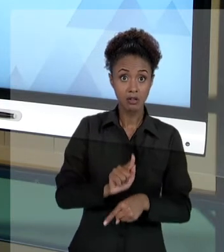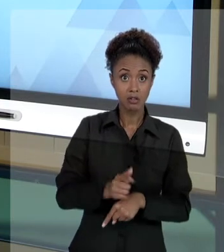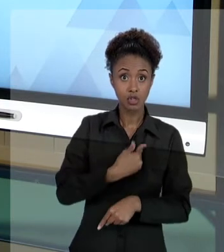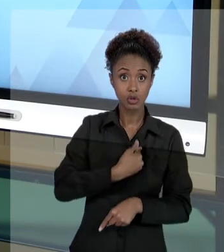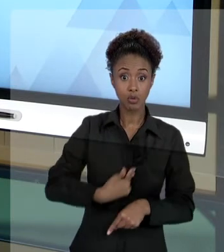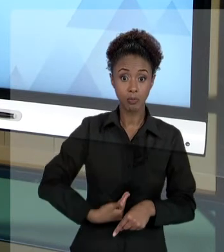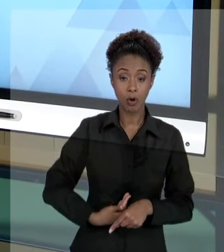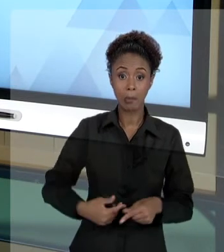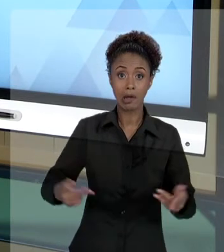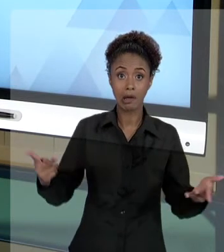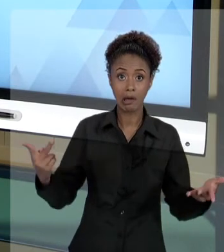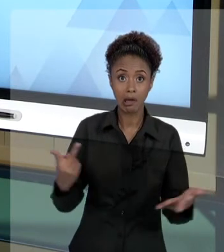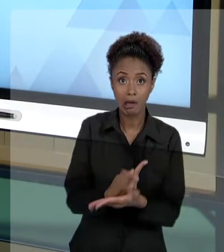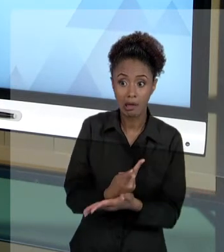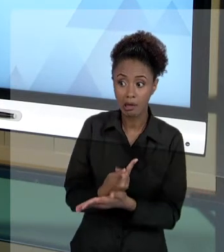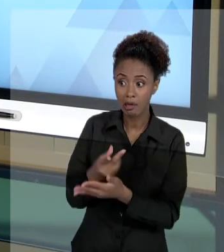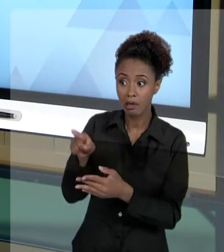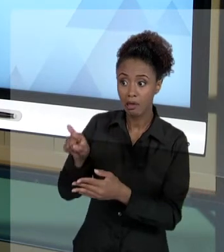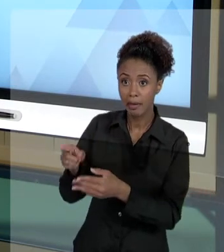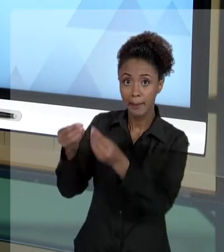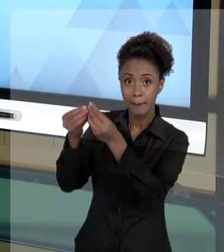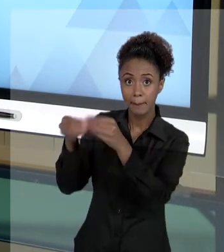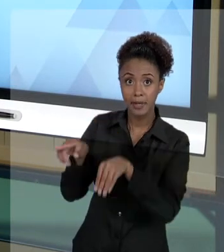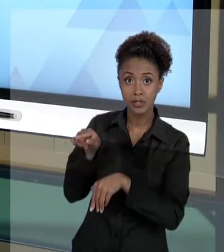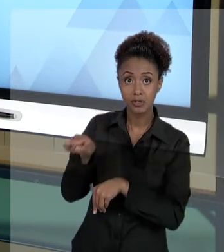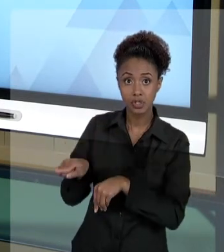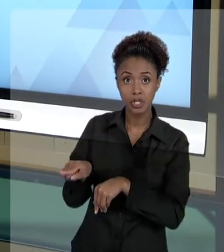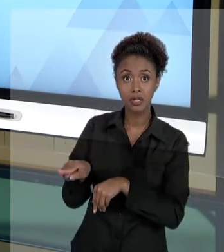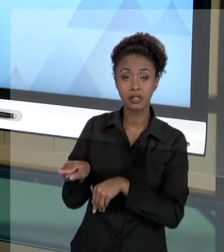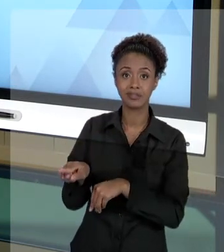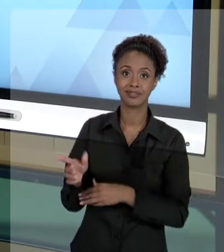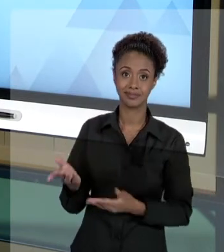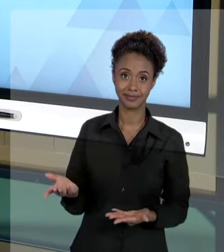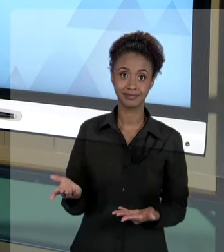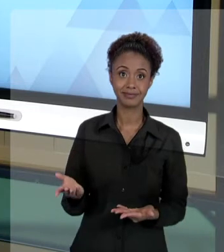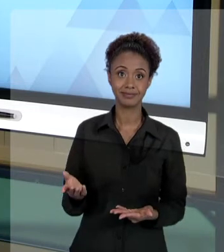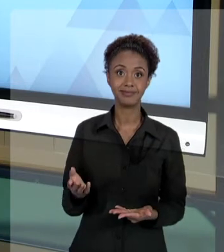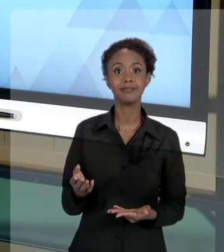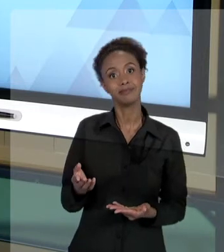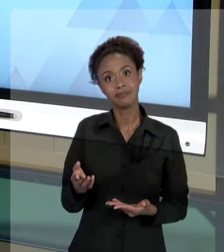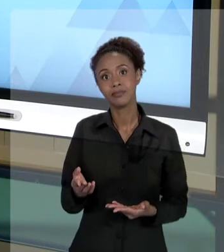QUE GERA DANO A TERCEIRO, QUE PODE SER CORRIGIDO POR ESSA VIA JUDICIAL, OU POR OUTRAS VIAS...